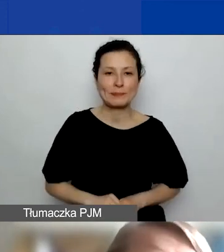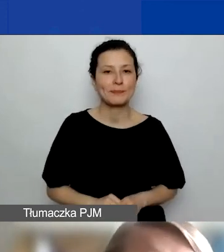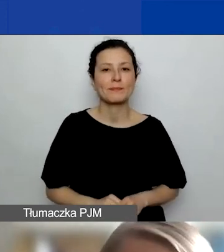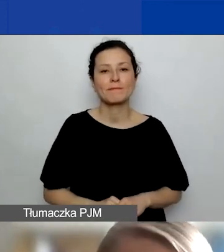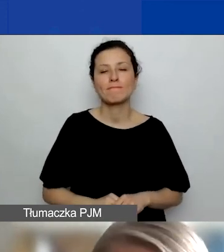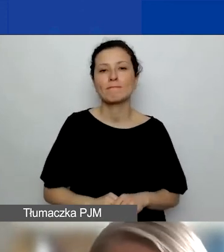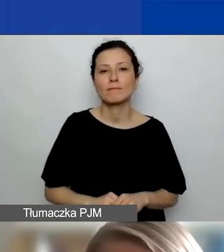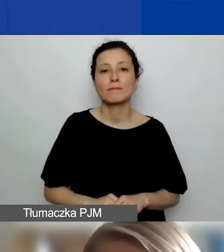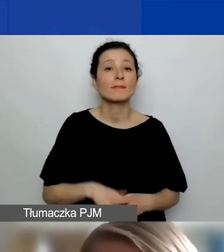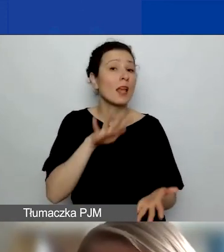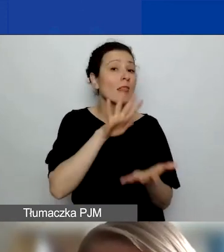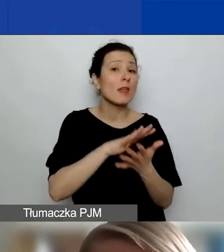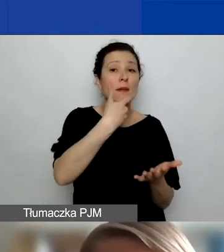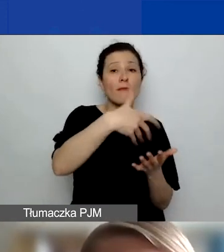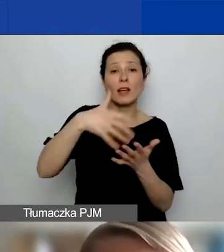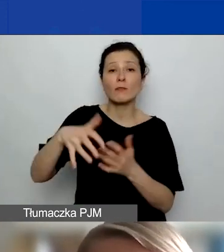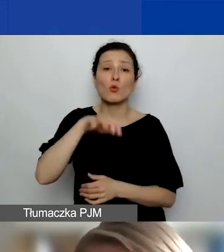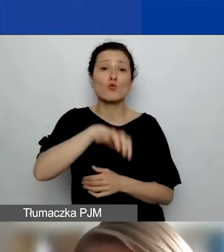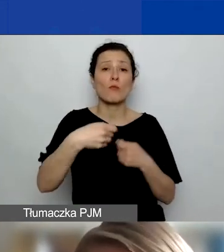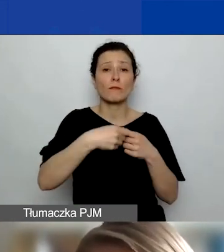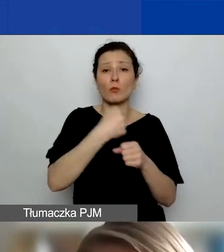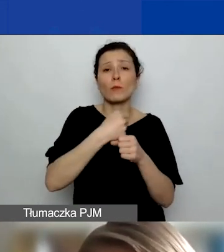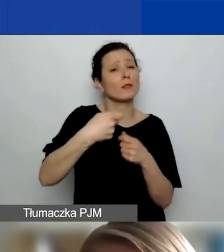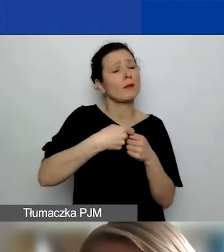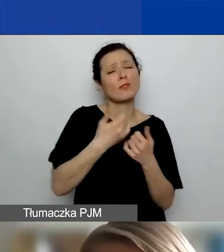Typy wydatków na współpracę partnerską to mogą być bardzo różne wydatki.